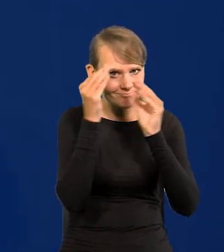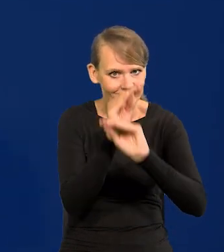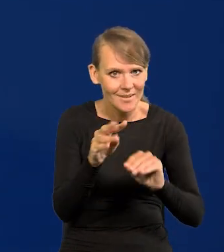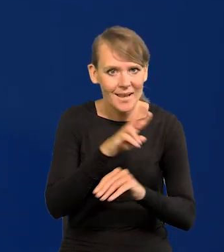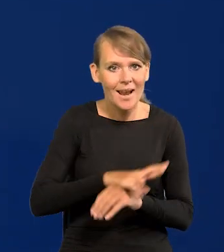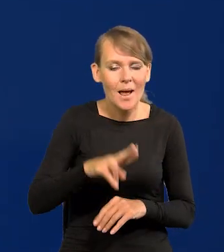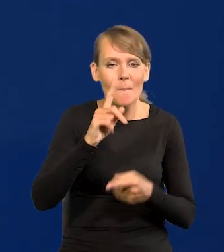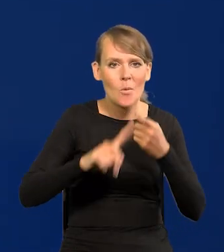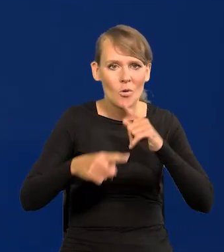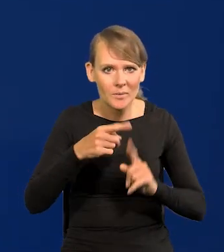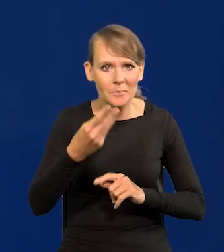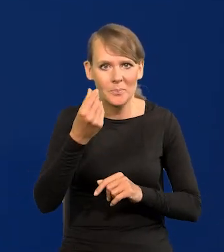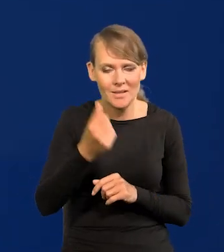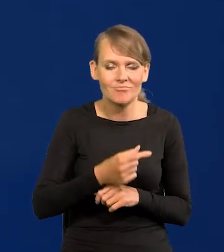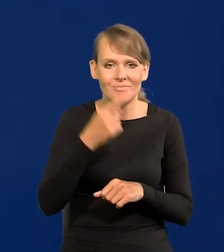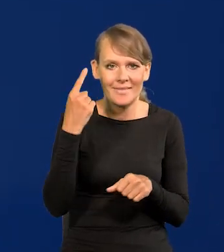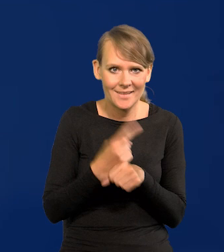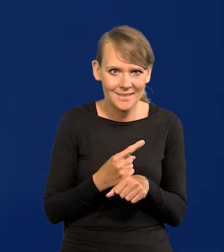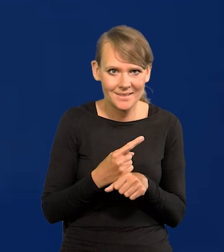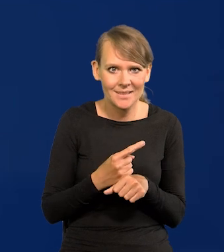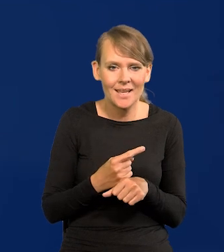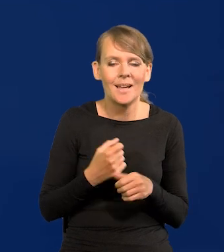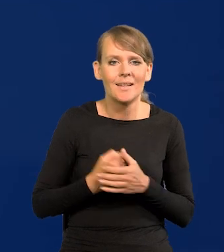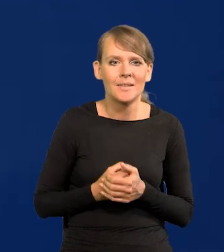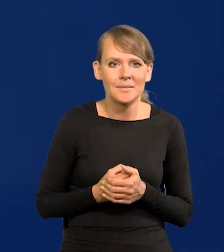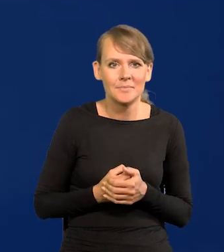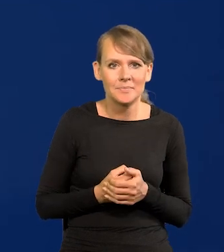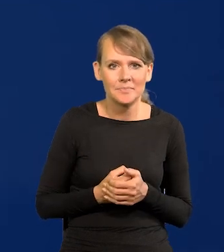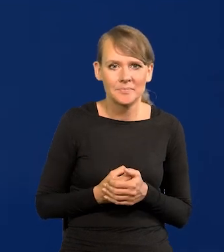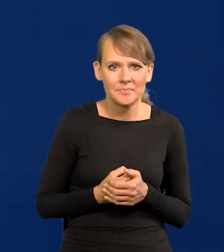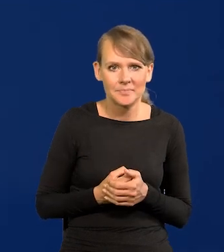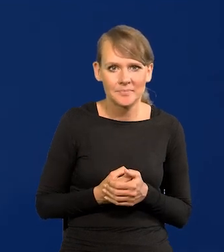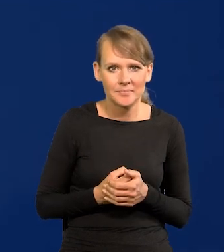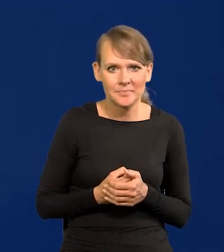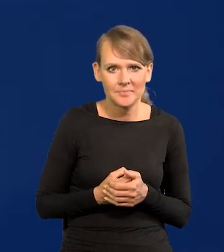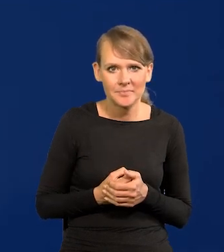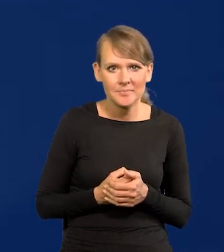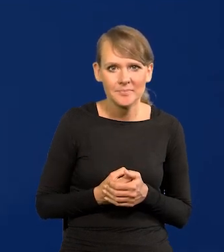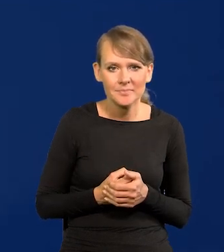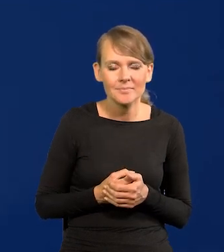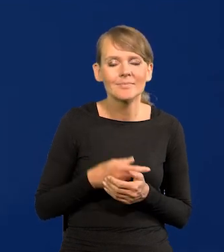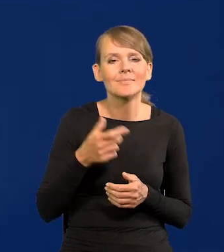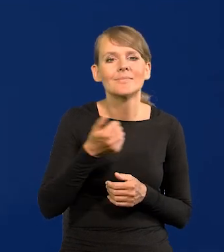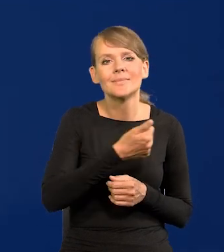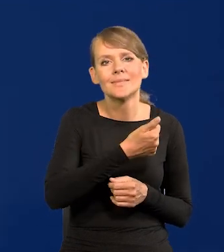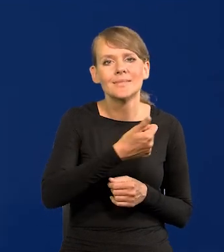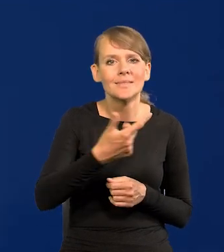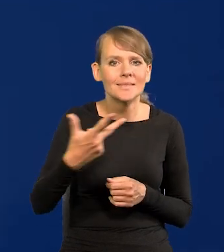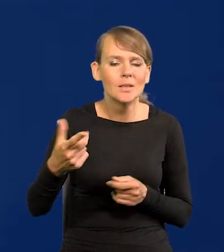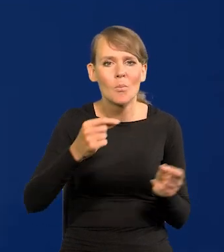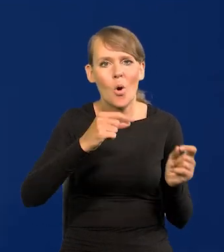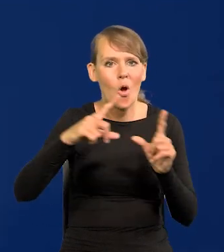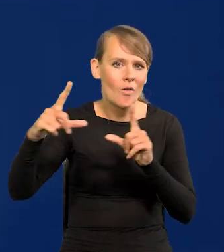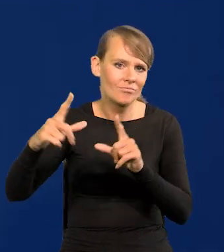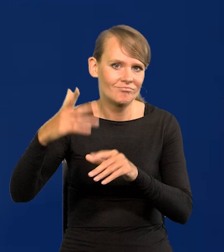Rada Polityki Pieniężnej podjęła decyzję, że kończymy. Cykl. Podwyżek.